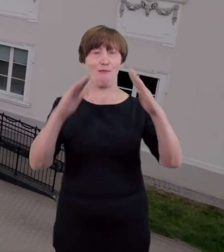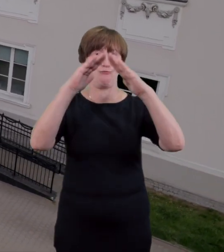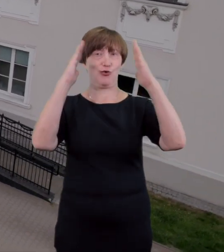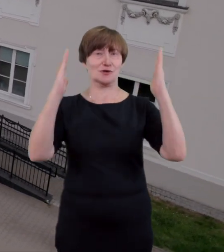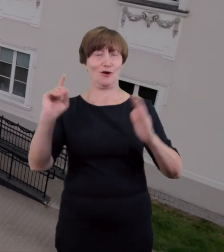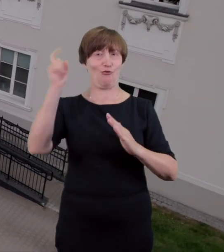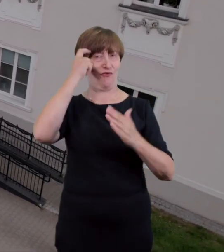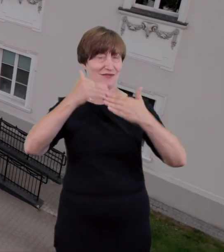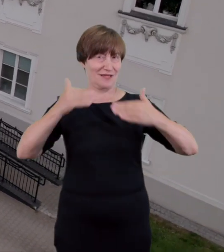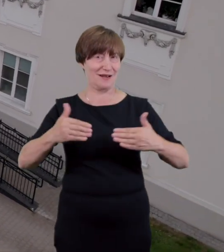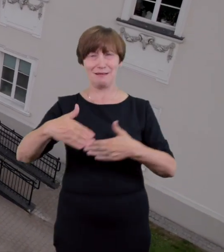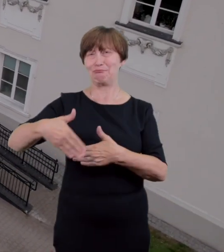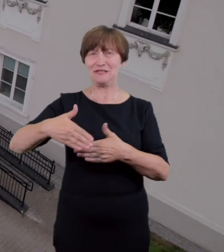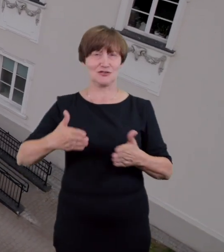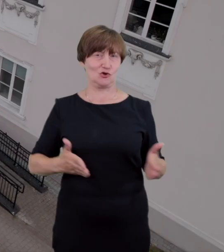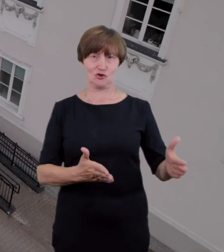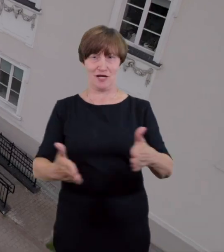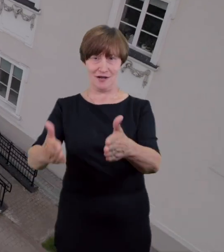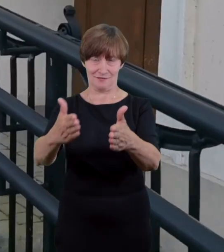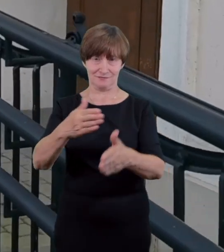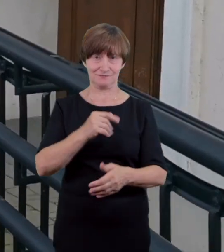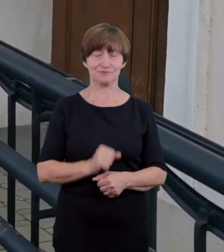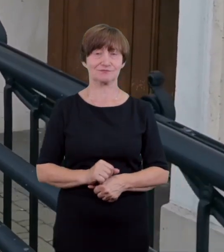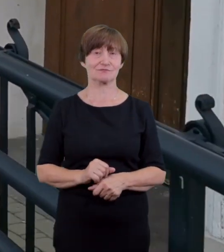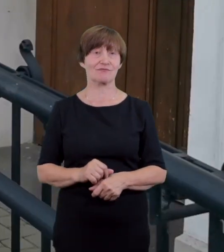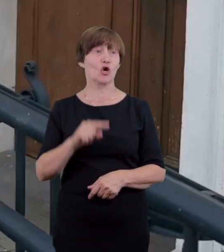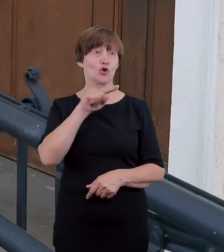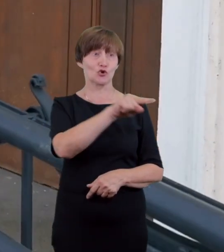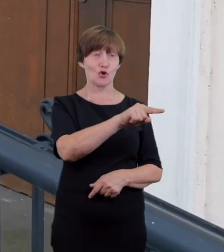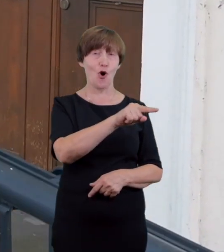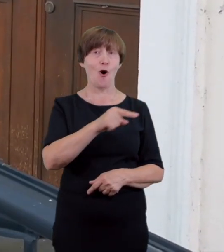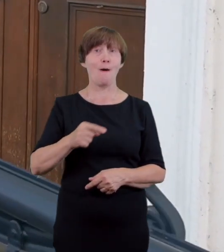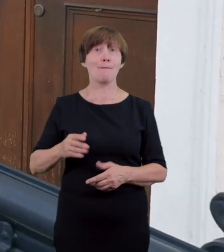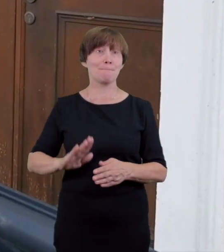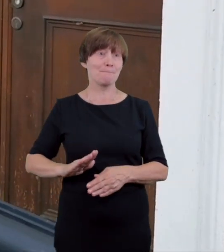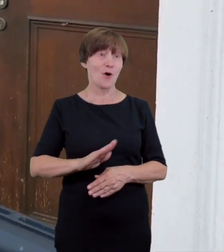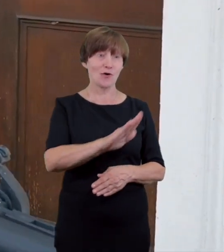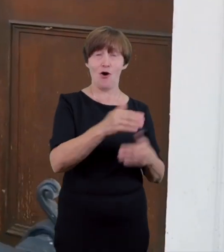wejście to otwierane jest na godzinę przed spektaklem niezależnie od tego czy obecność